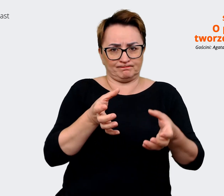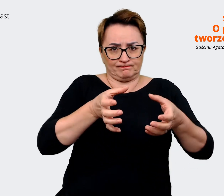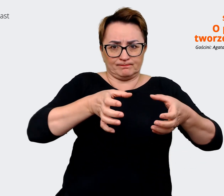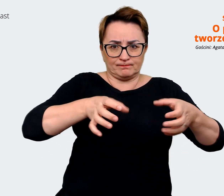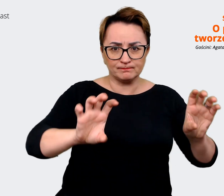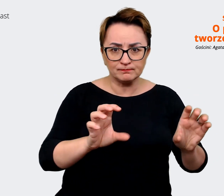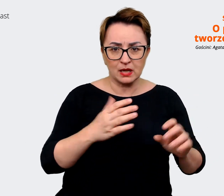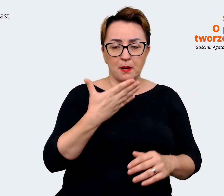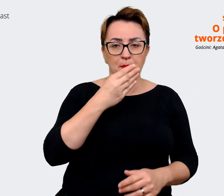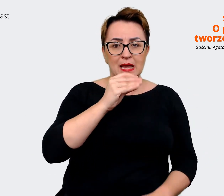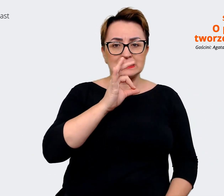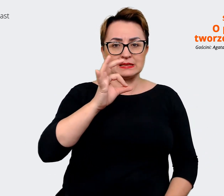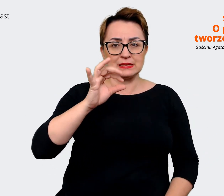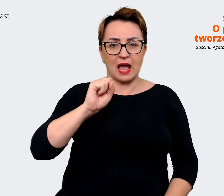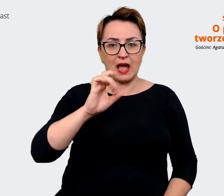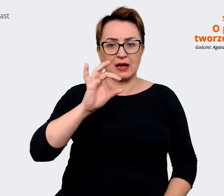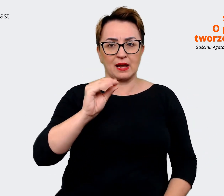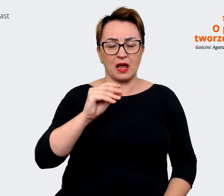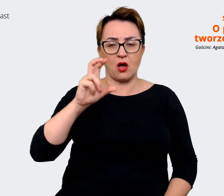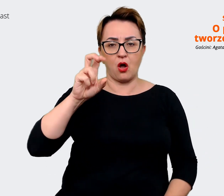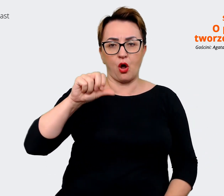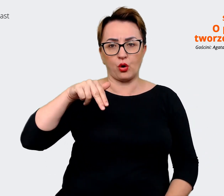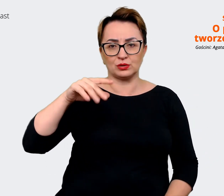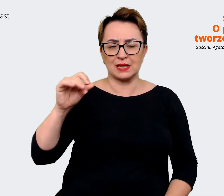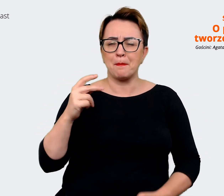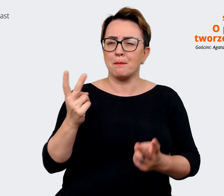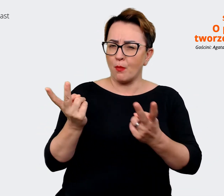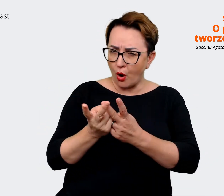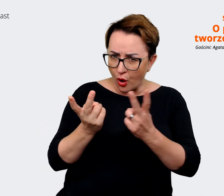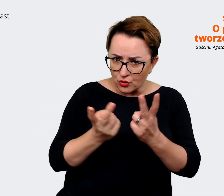do siebie. Natomiast ewidentnie to wtedy, kiedy nad tym pracowaliśmy,